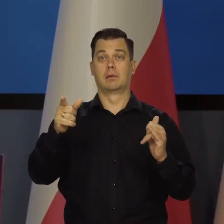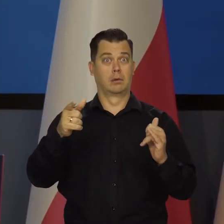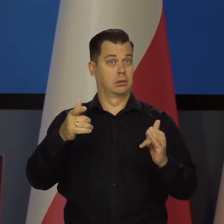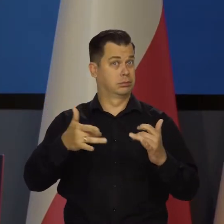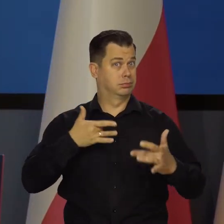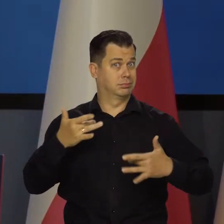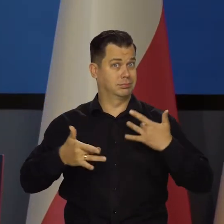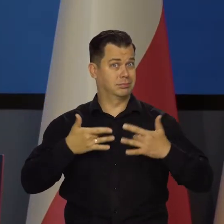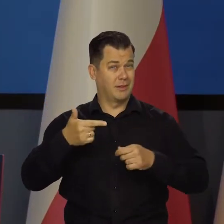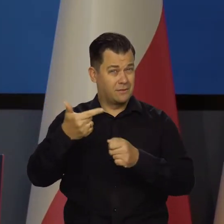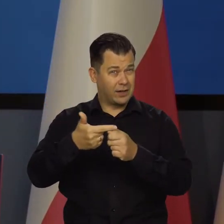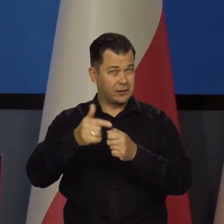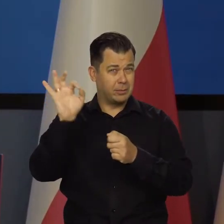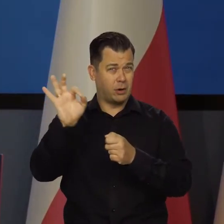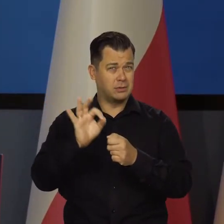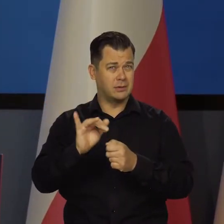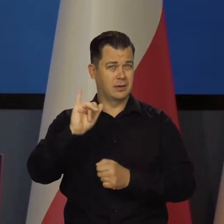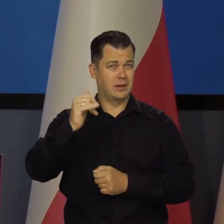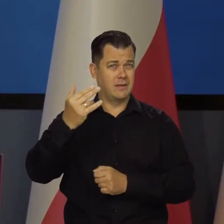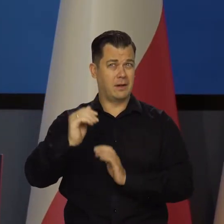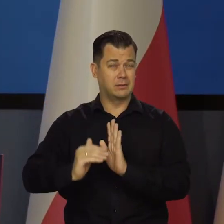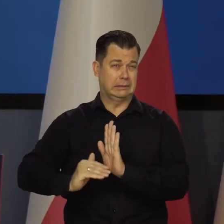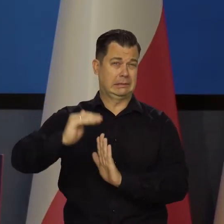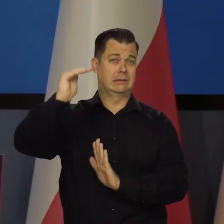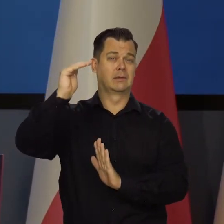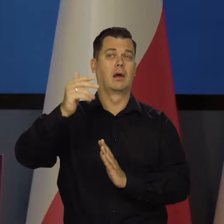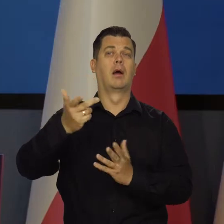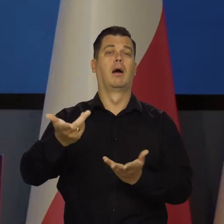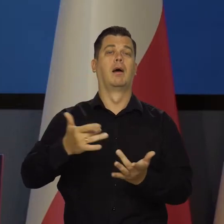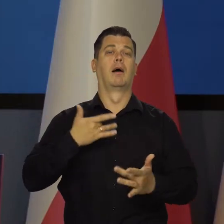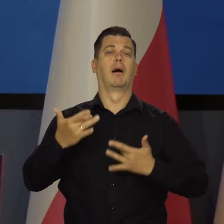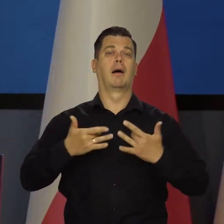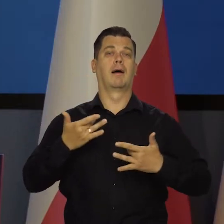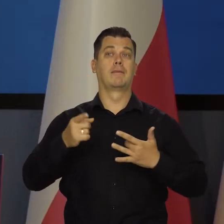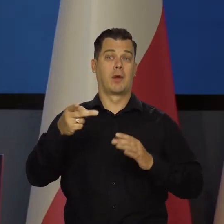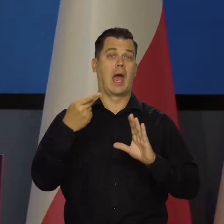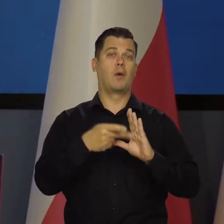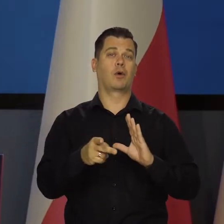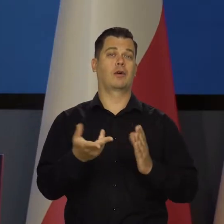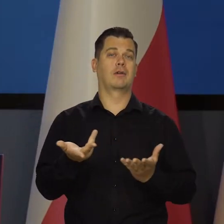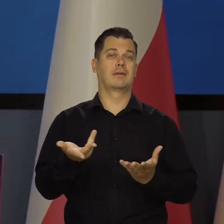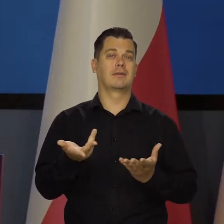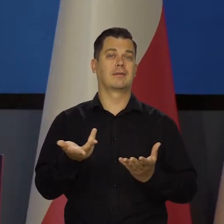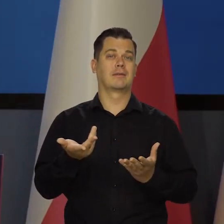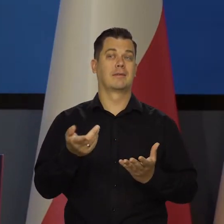no bo mają te dwadzieścia parę procent inflacji, a polityka pieniężna jakby jest z czasów,